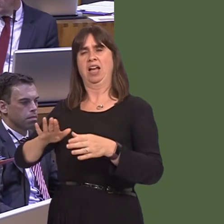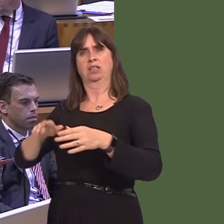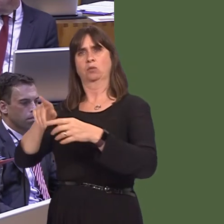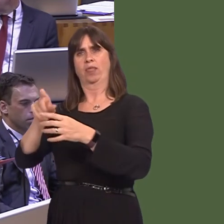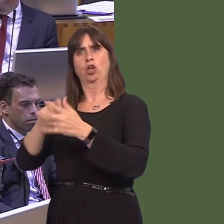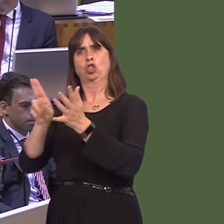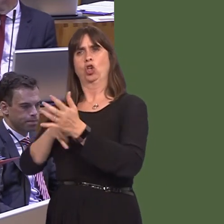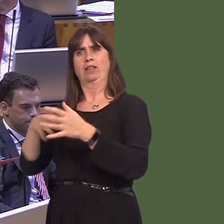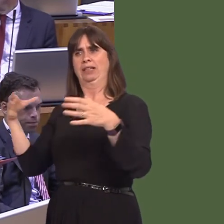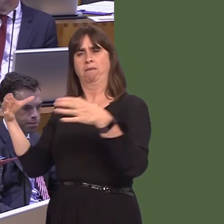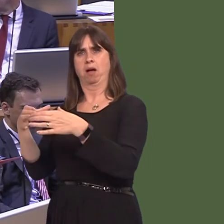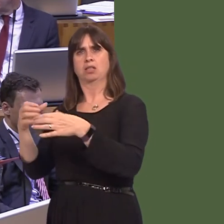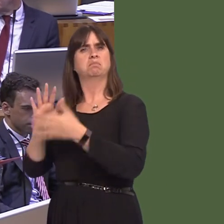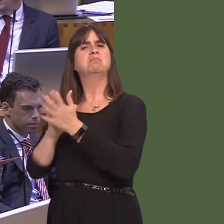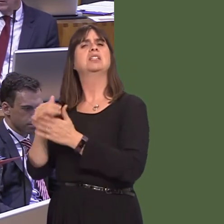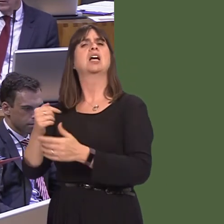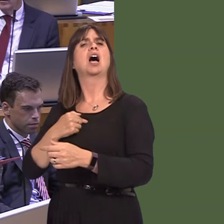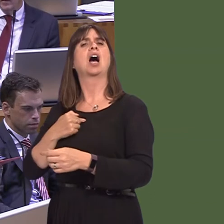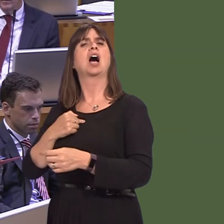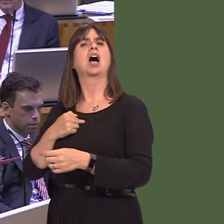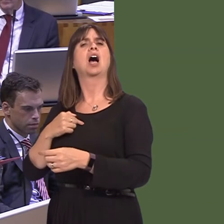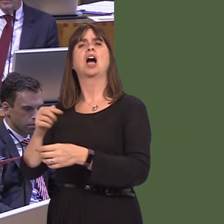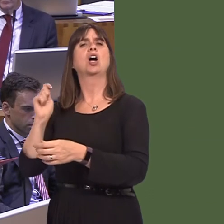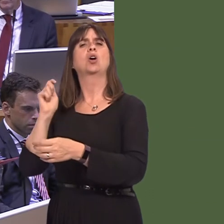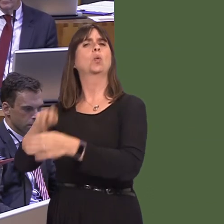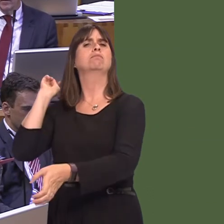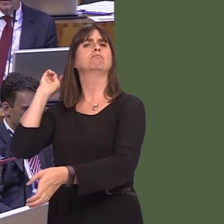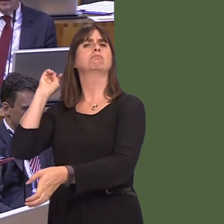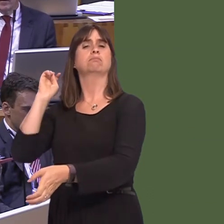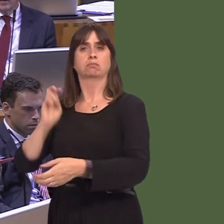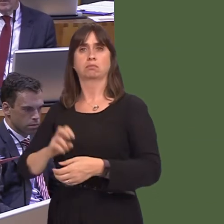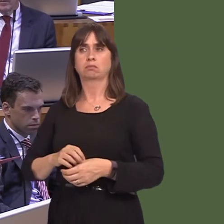the Tory Government is taking. We have a Prime Minister who is in a position of grave weakness,